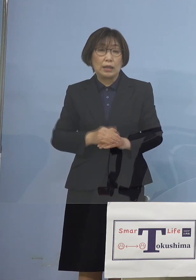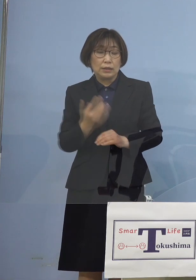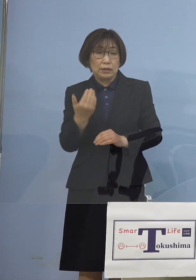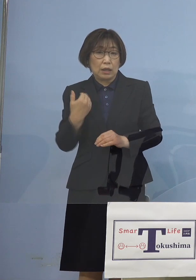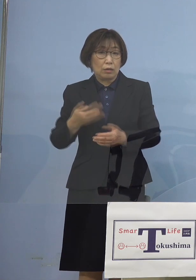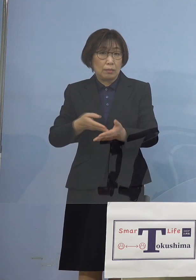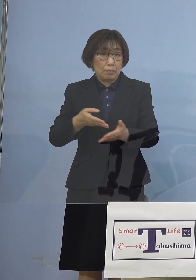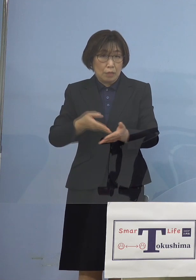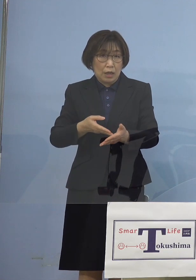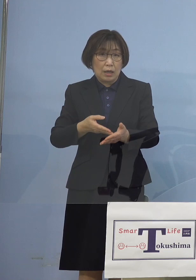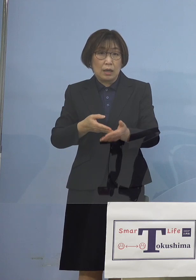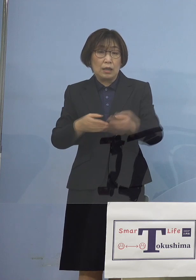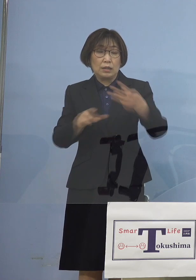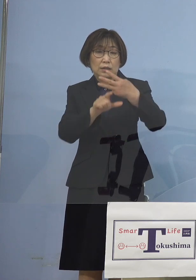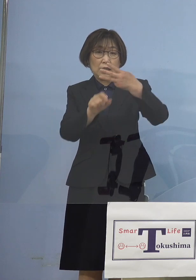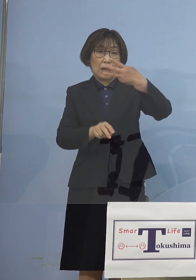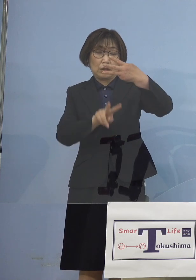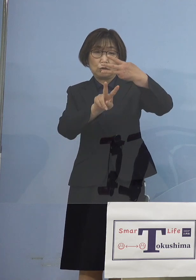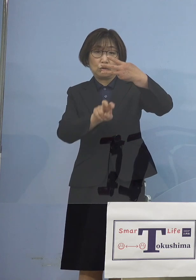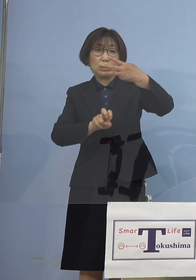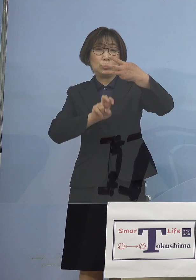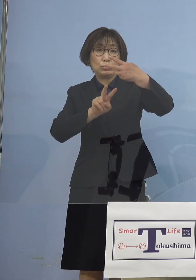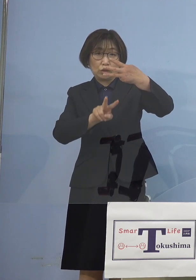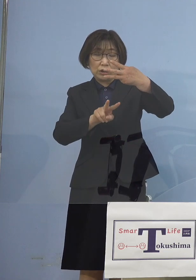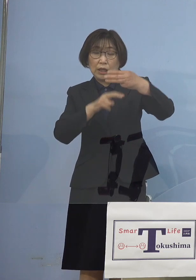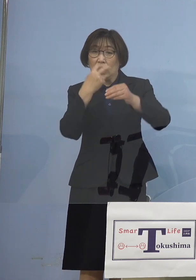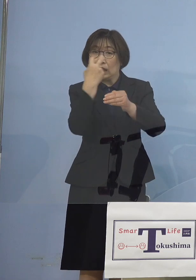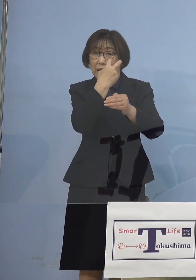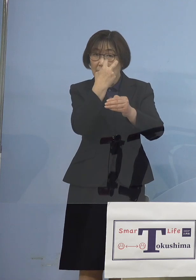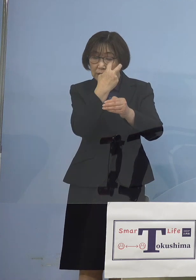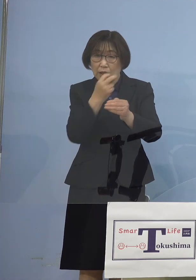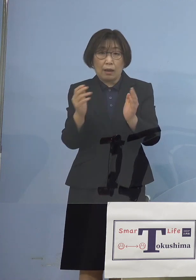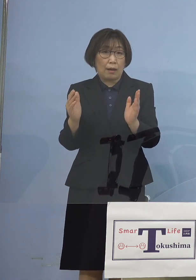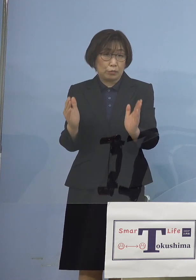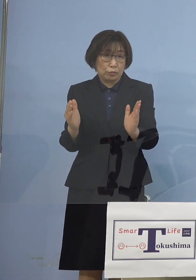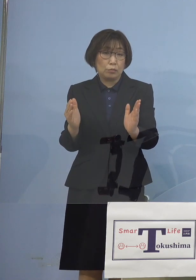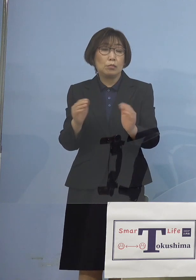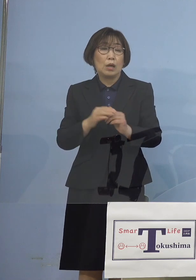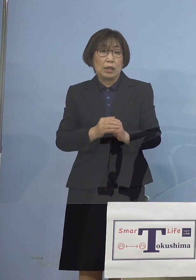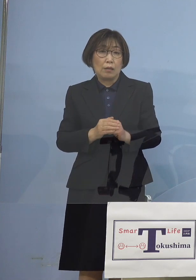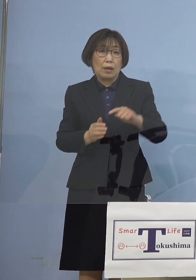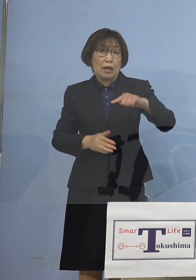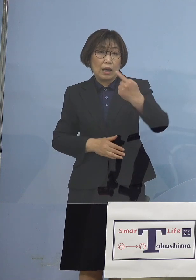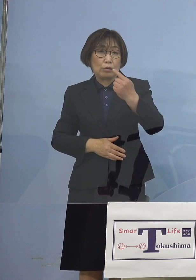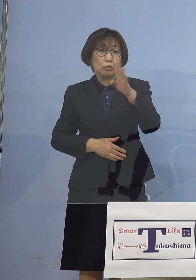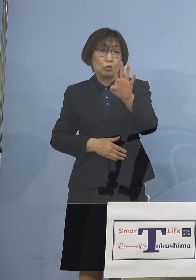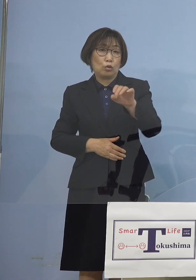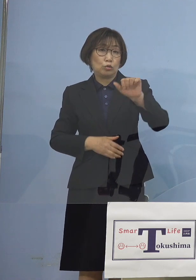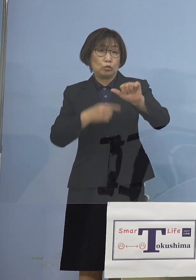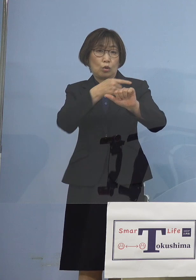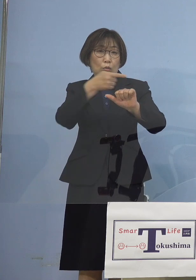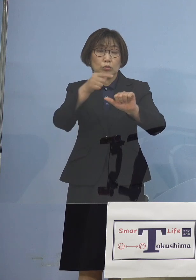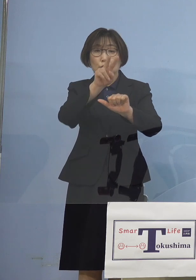3月22日検査分まででは 145分の26